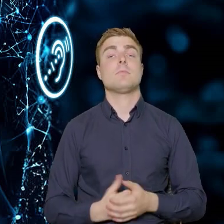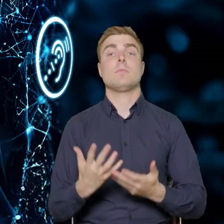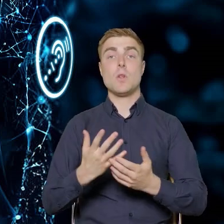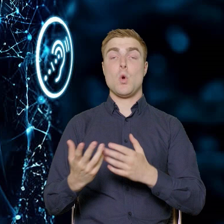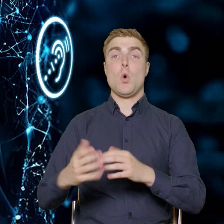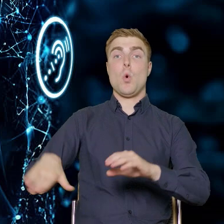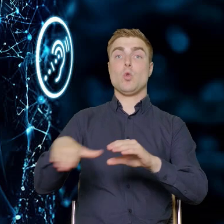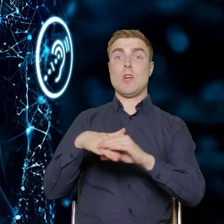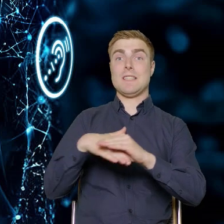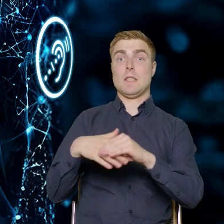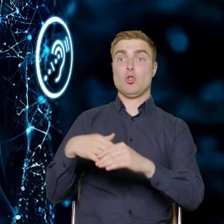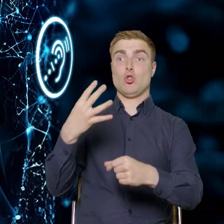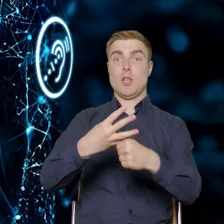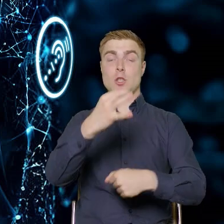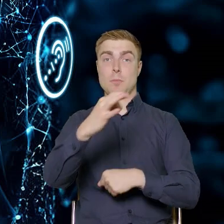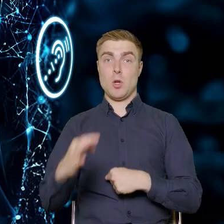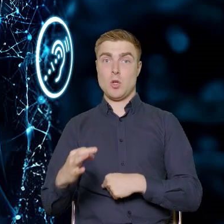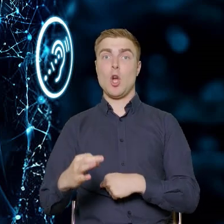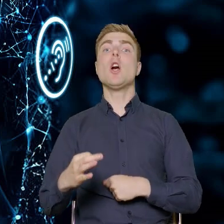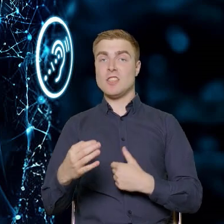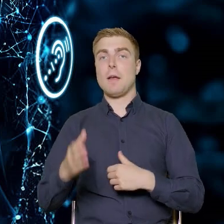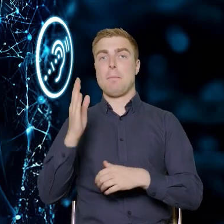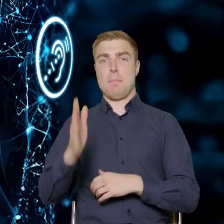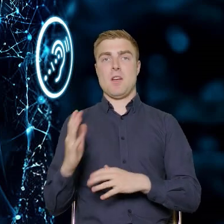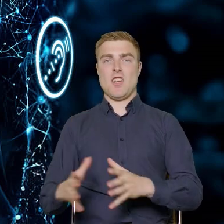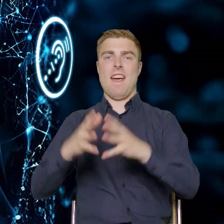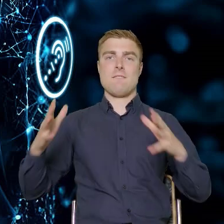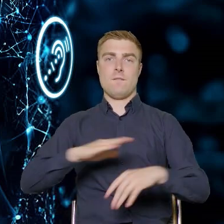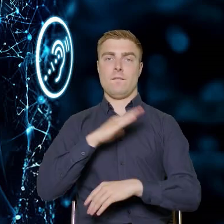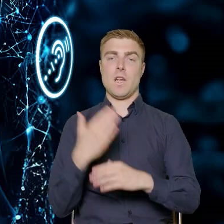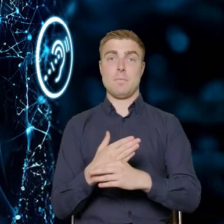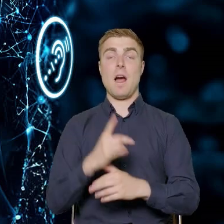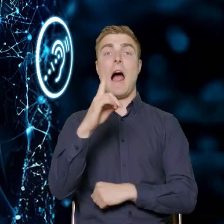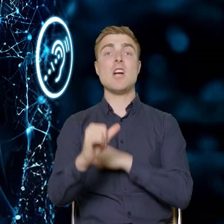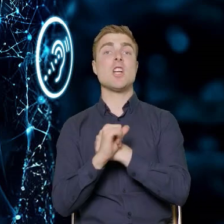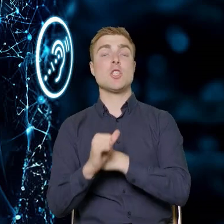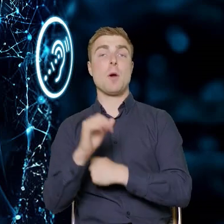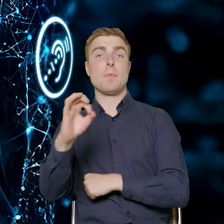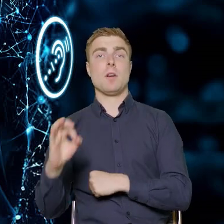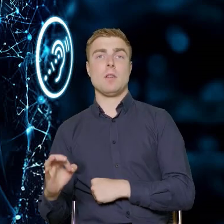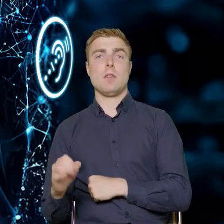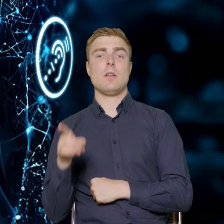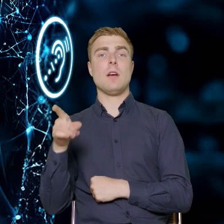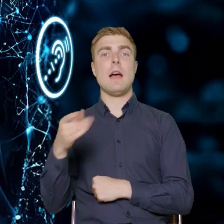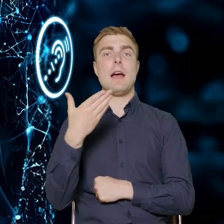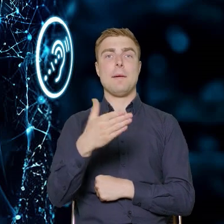tych projektów będzie mogła pochodzić z dużych przedsiębiorstw. 60% to będzie sektor MŚP nadal.